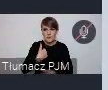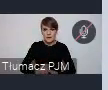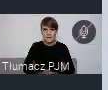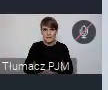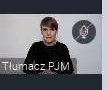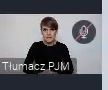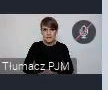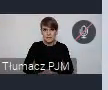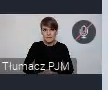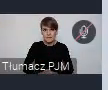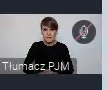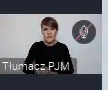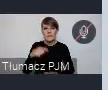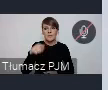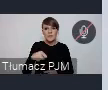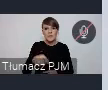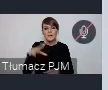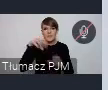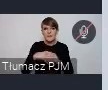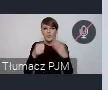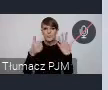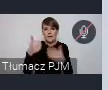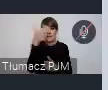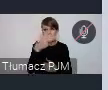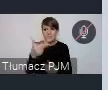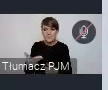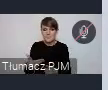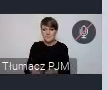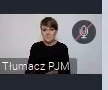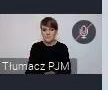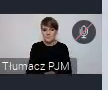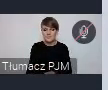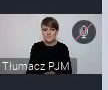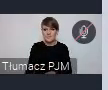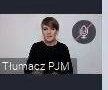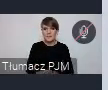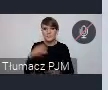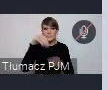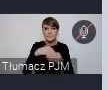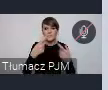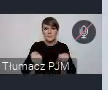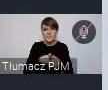najlepiej nawiązującym do tych 6 tematów WUFu. Realizacji polityki miejskiej, którym można się pochwalić,